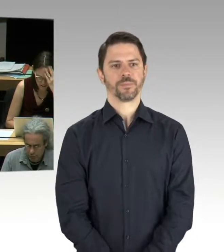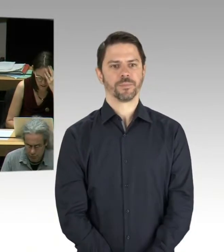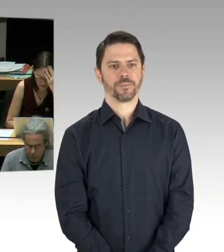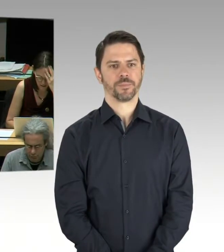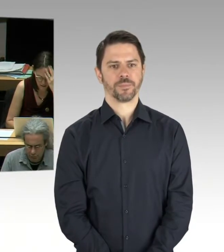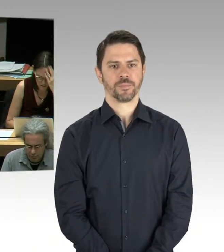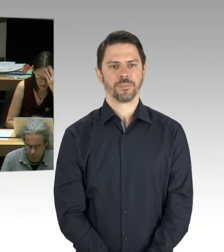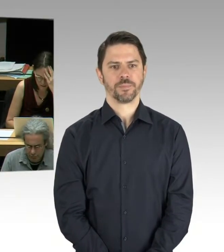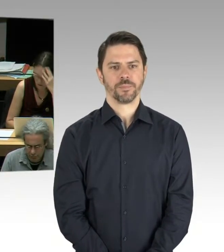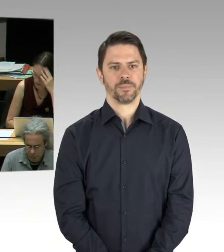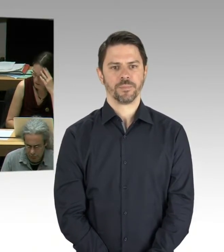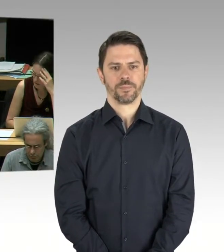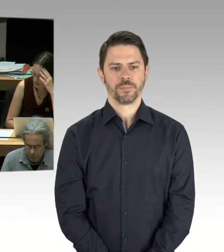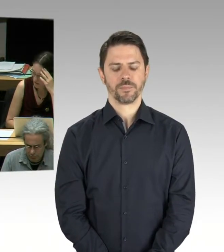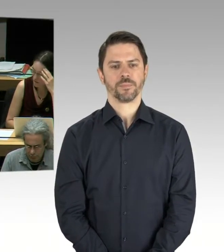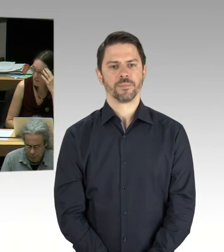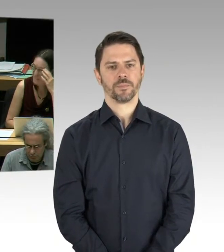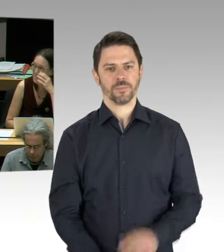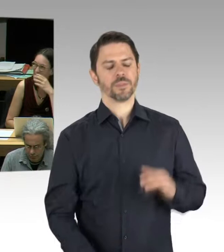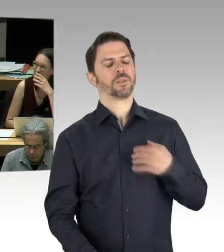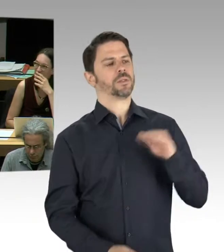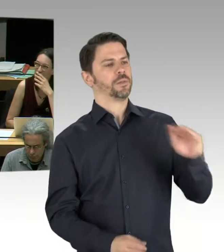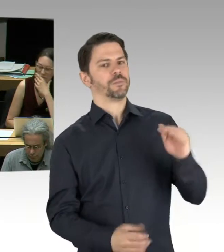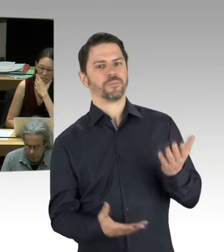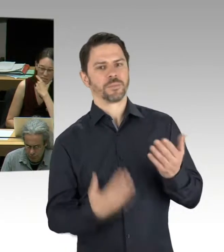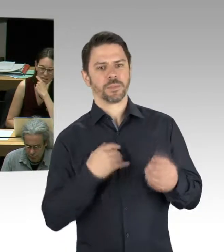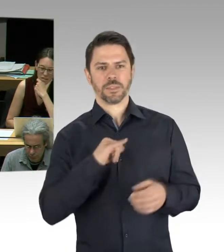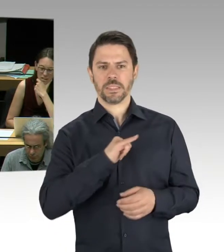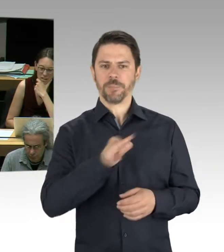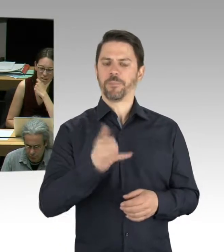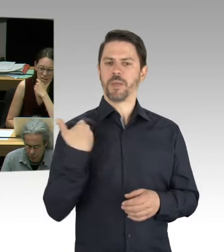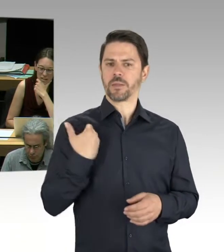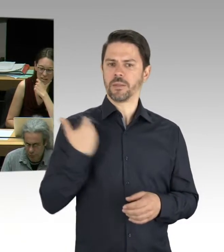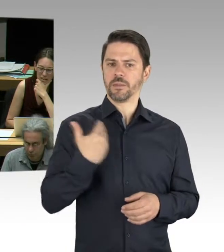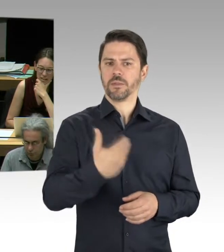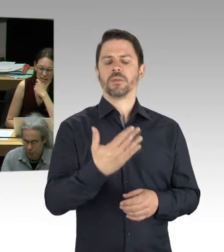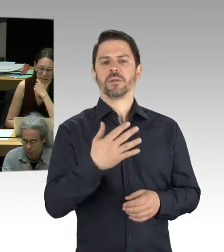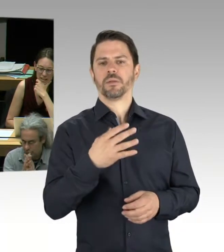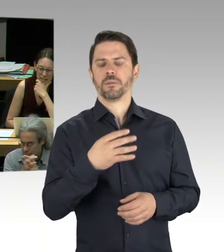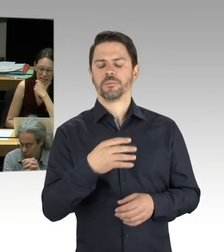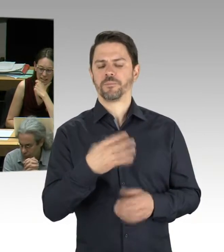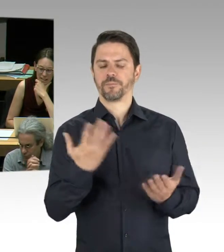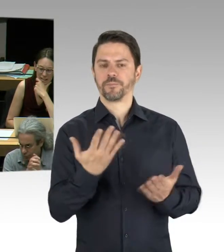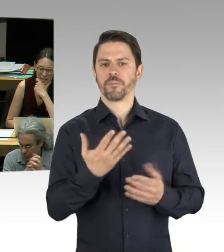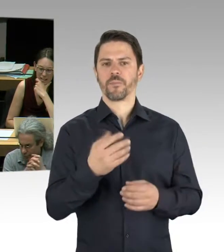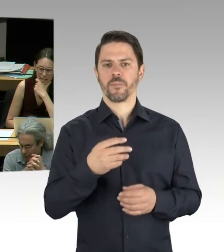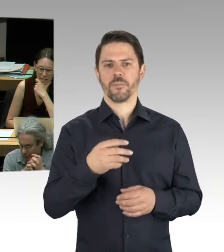und hier steht dran „Herr Otto“. Sie haben möglicherweise eine andere Beschriftung, aber das ist nicht so ein großes Problem wie die Berlinische Galerie.